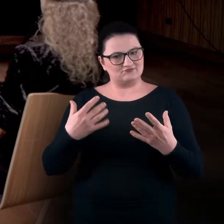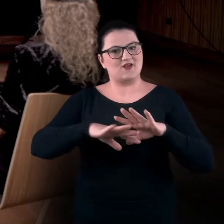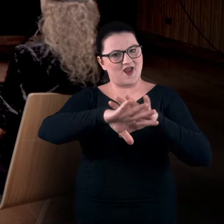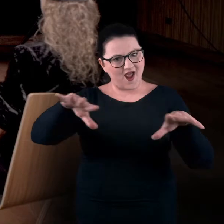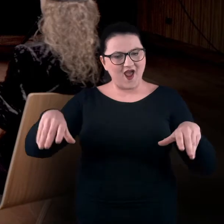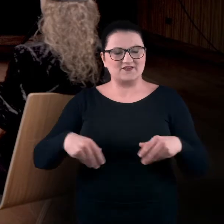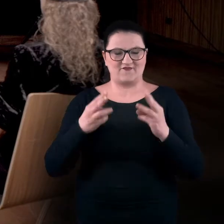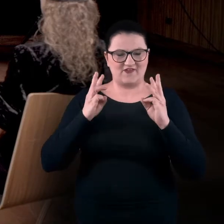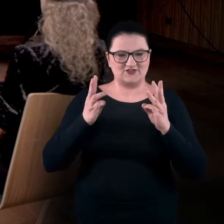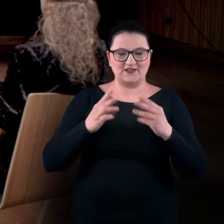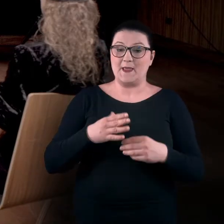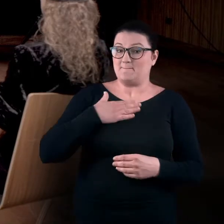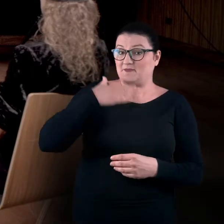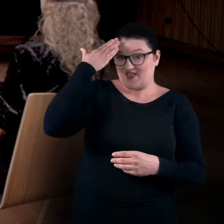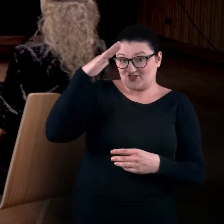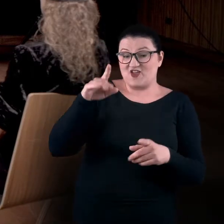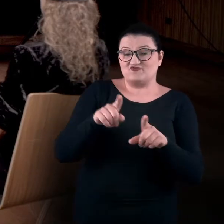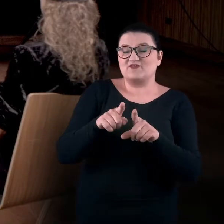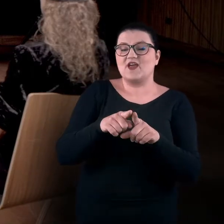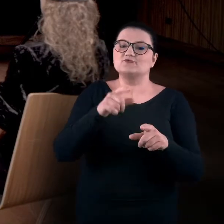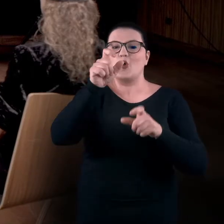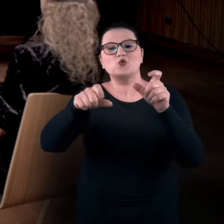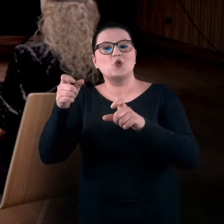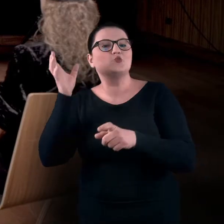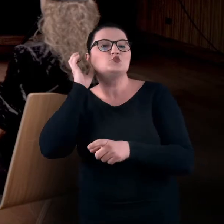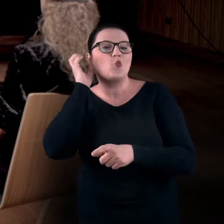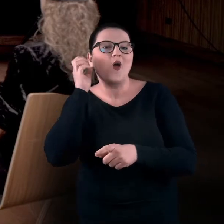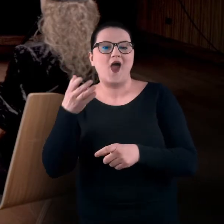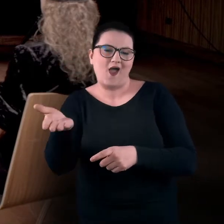Mamy nadzieję, że również dla osób, które po prostu będą nas słuchały,